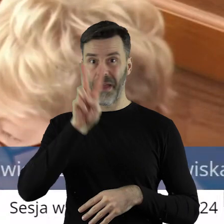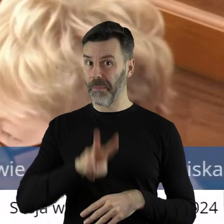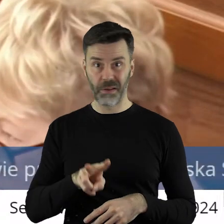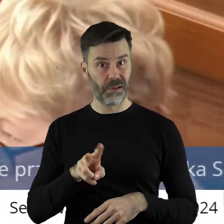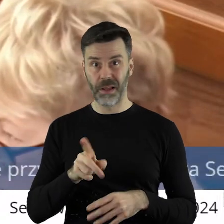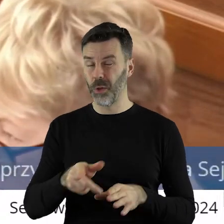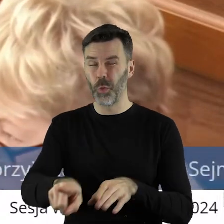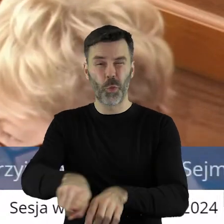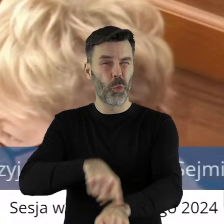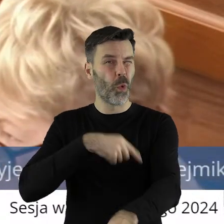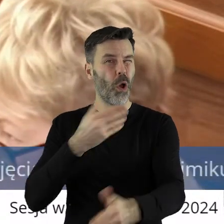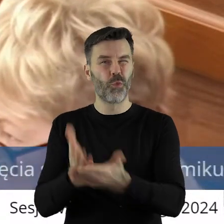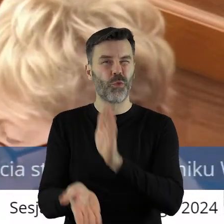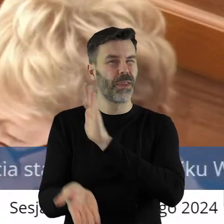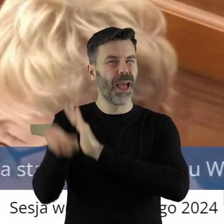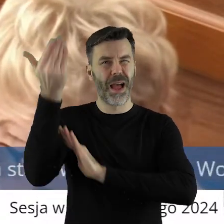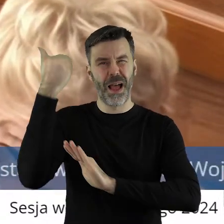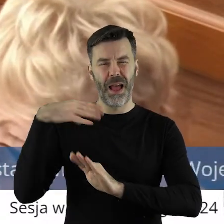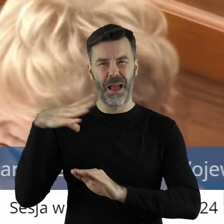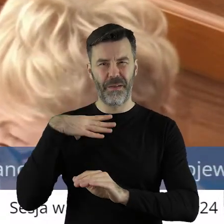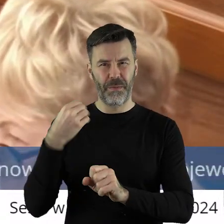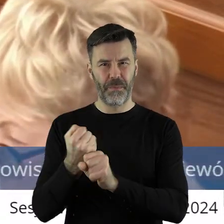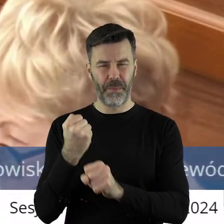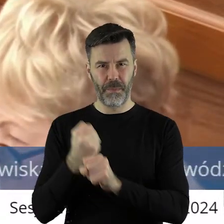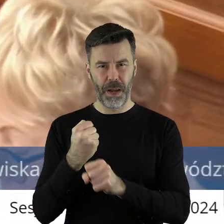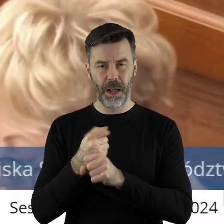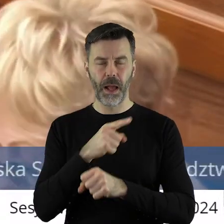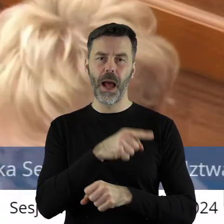niż 2 miesiące. W przeciwieństwie do